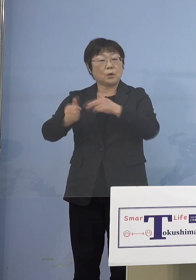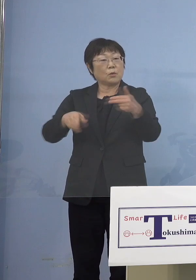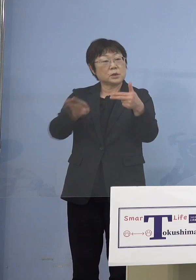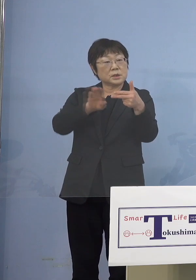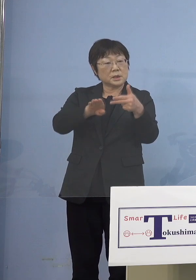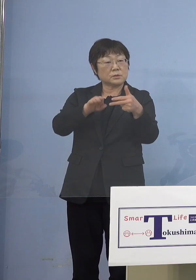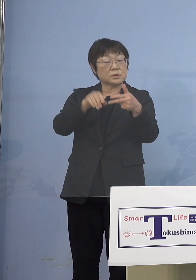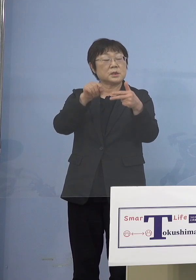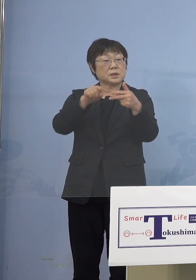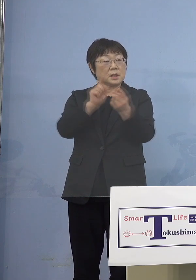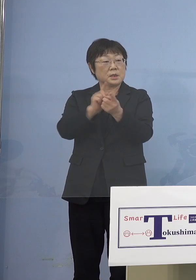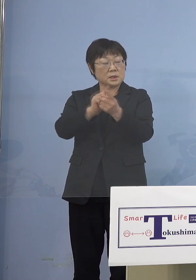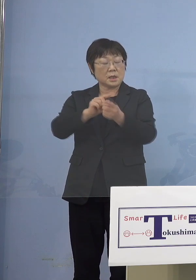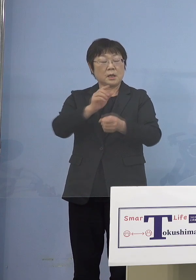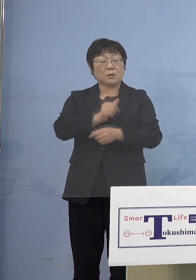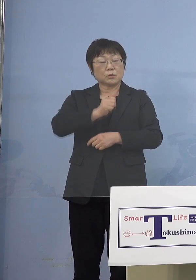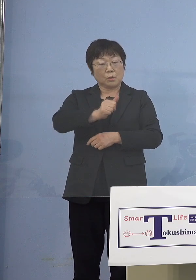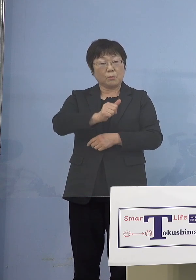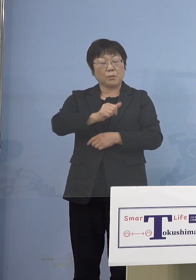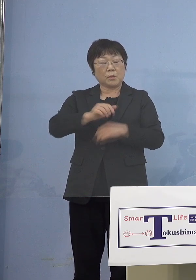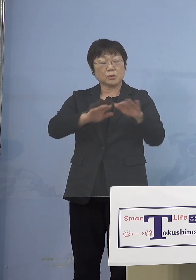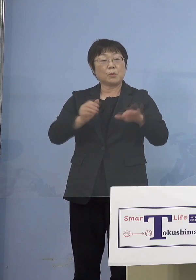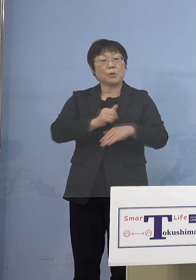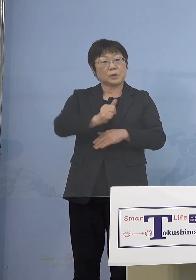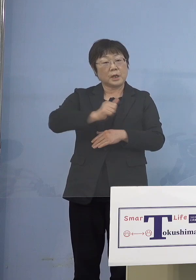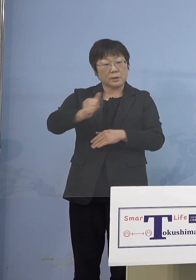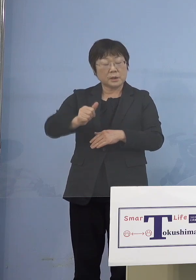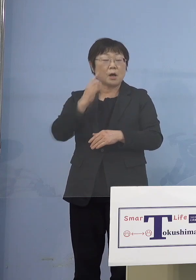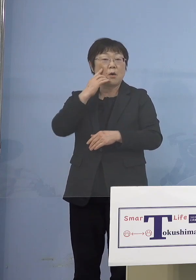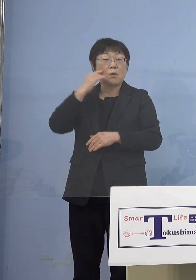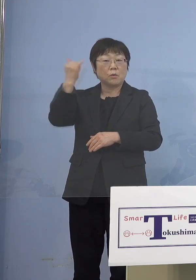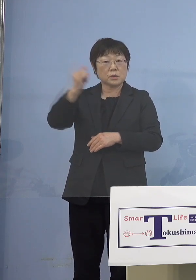お子様を通わせている保護者の 皆さん方を対象に